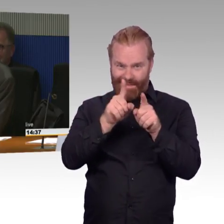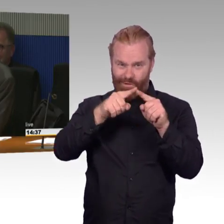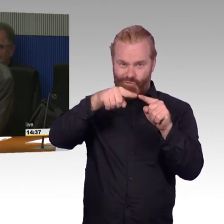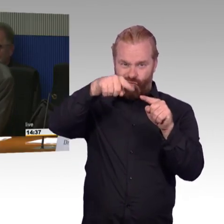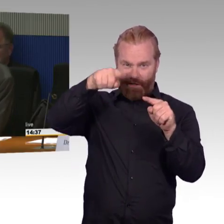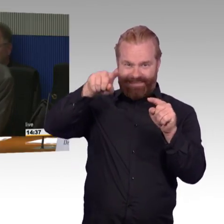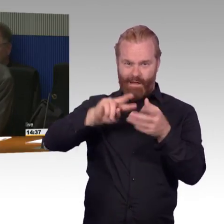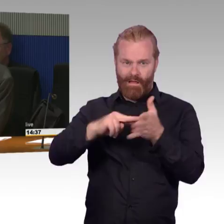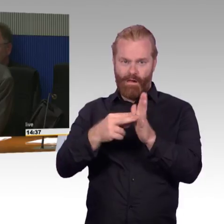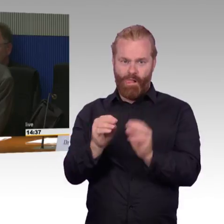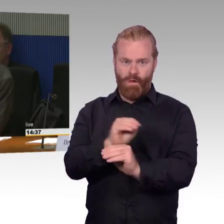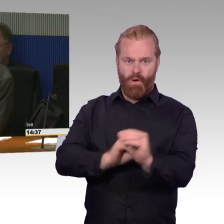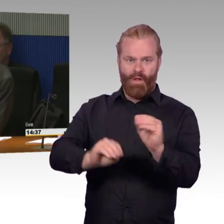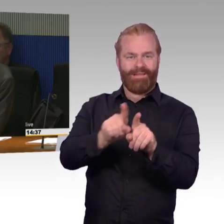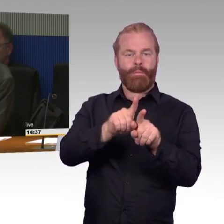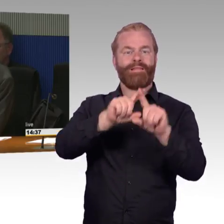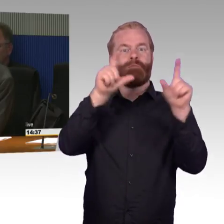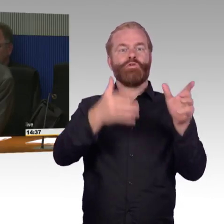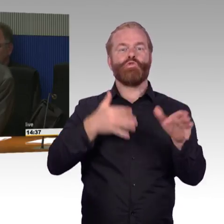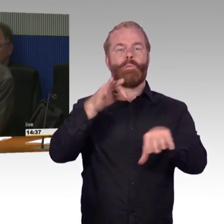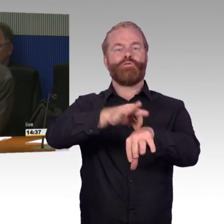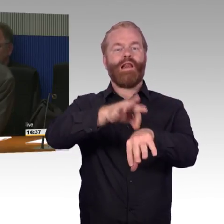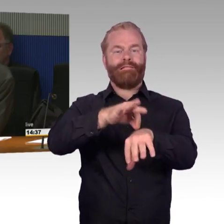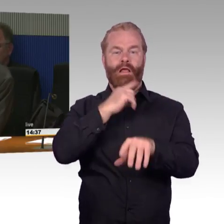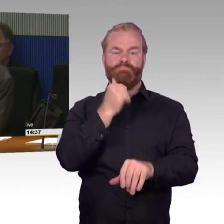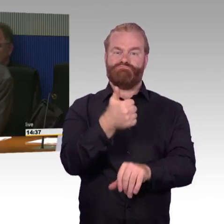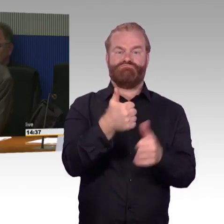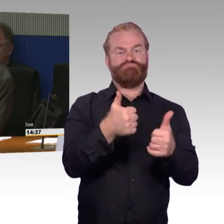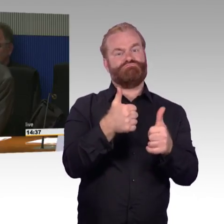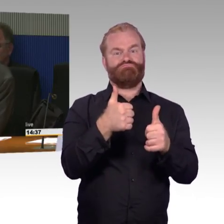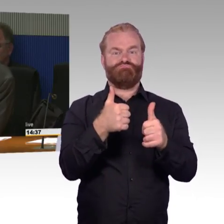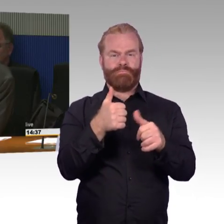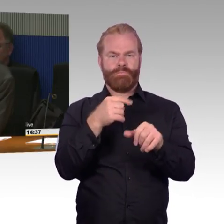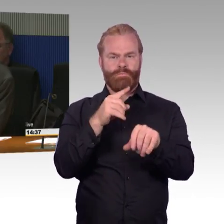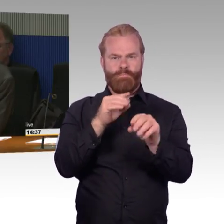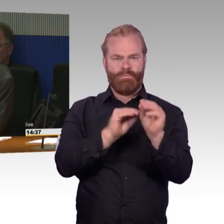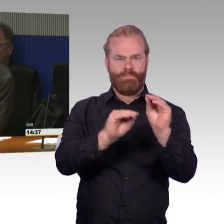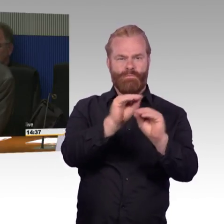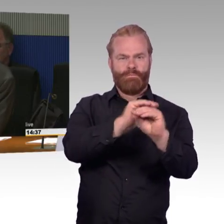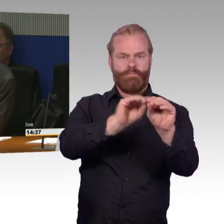haben Sie Erfahrungen machen können mit den neuen Zügen ICE 4 oder auch IC 2?